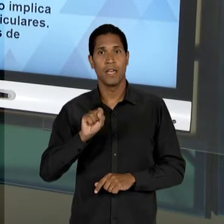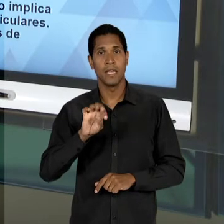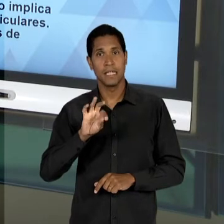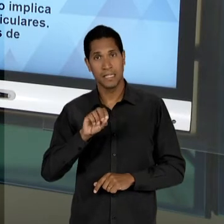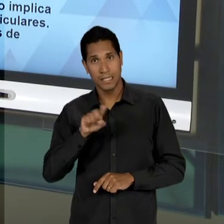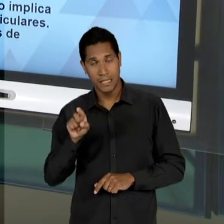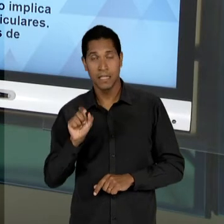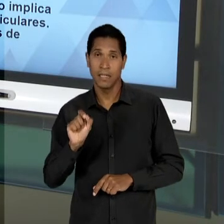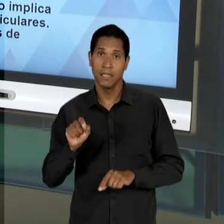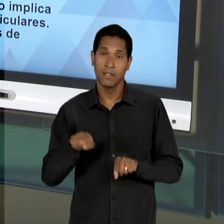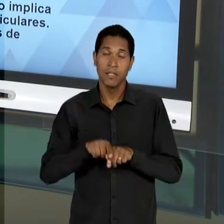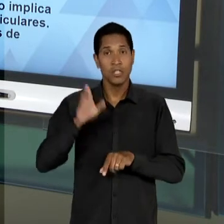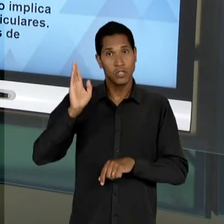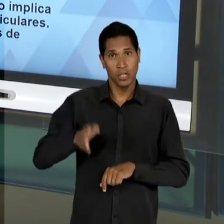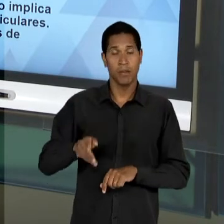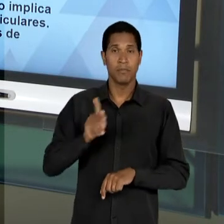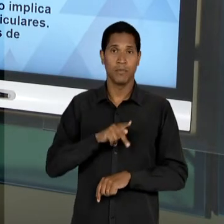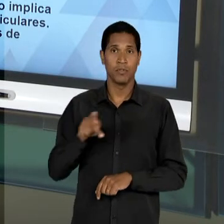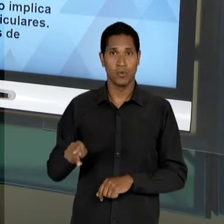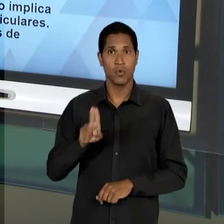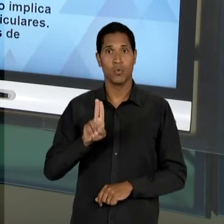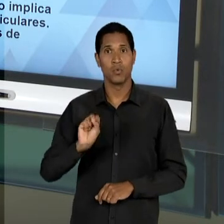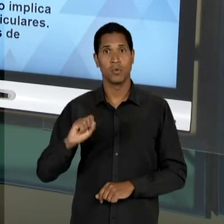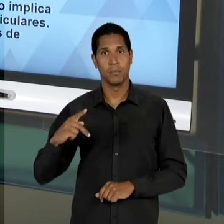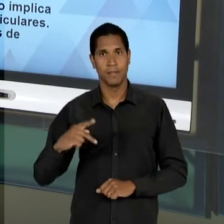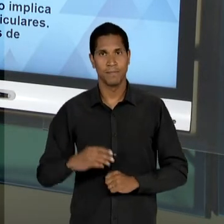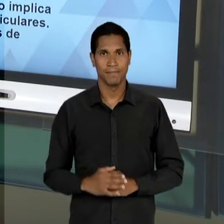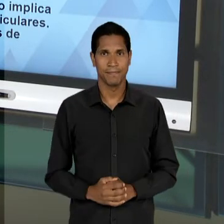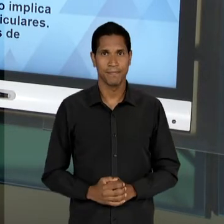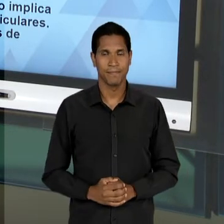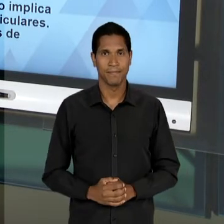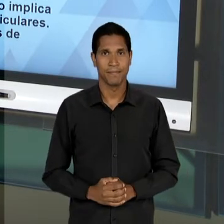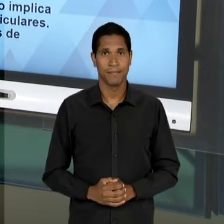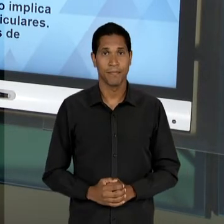PROFESSOR DA UNIVERSIDADE DE SÃO PAULO. A 'LDB'